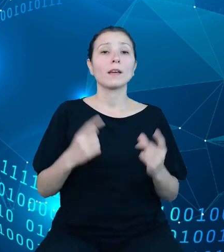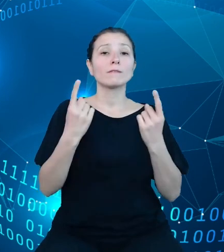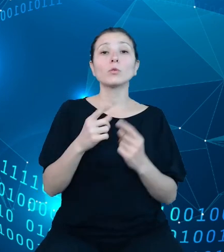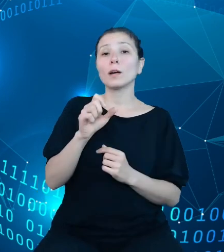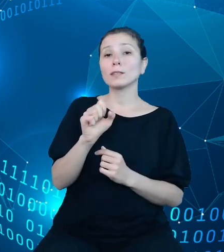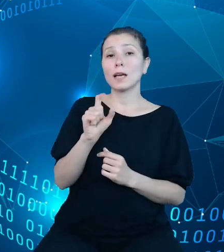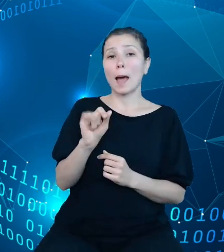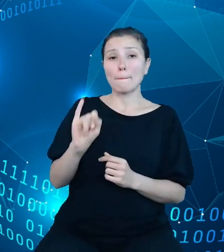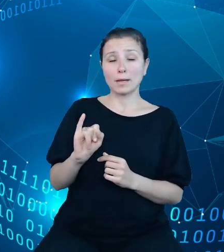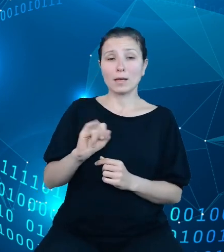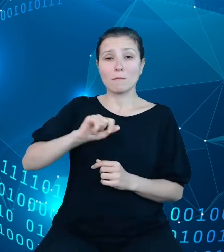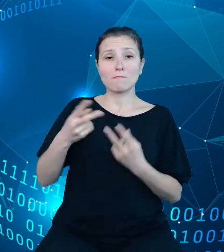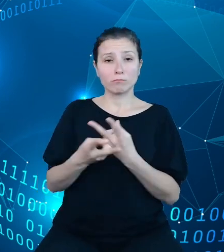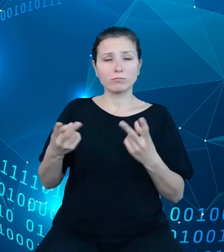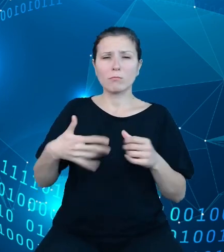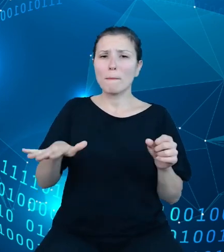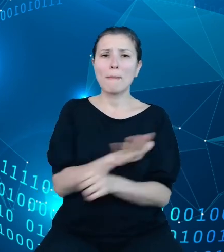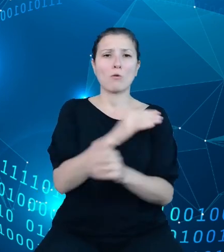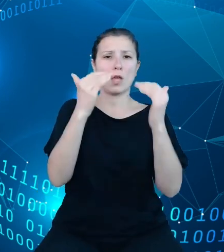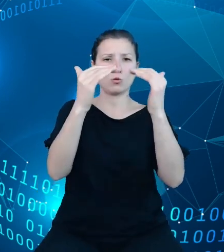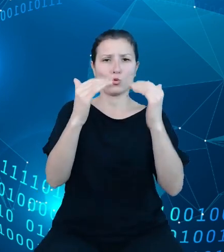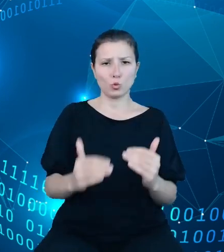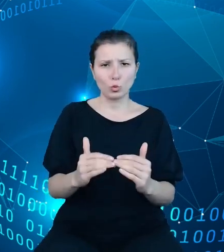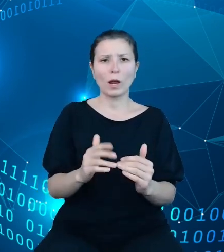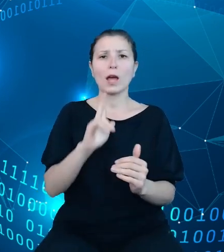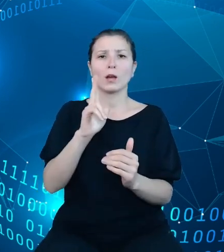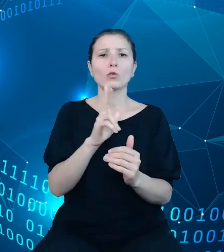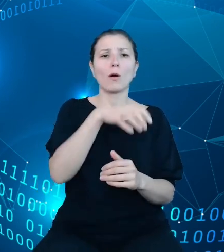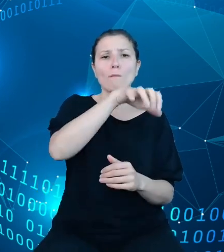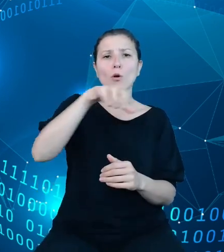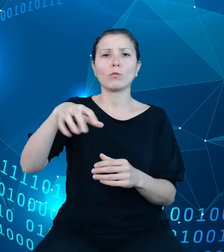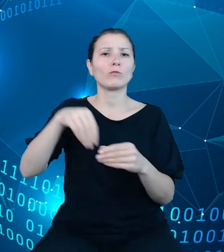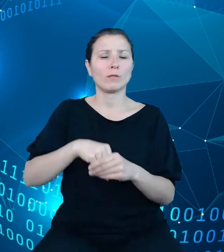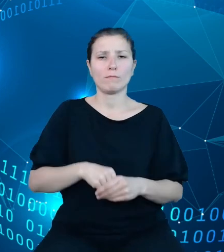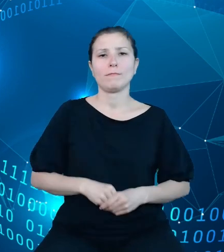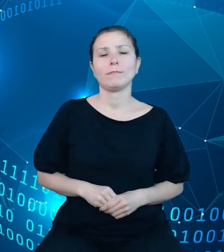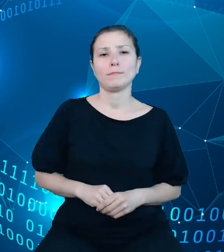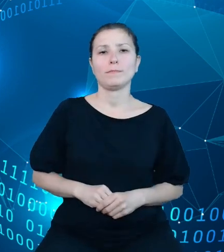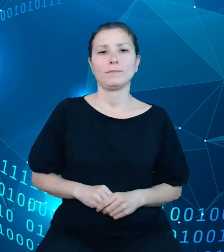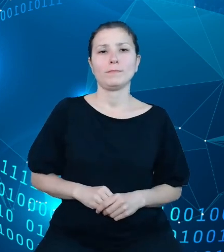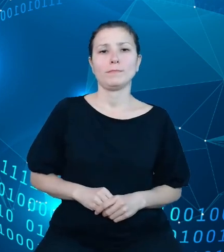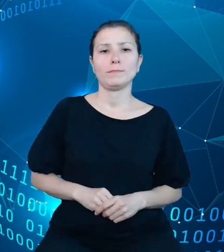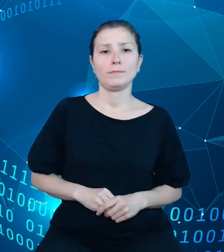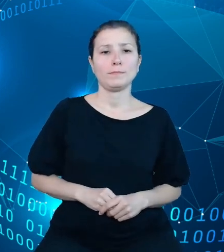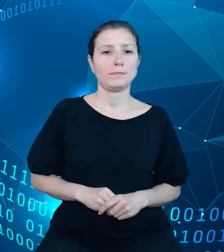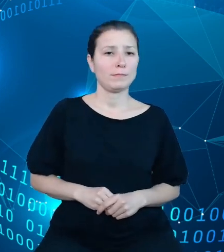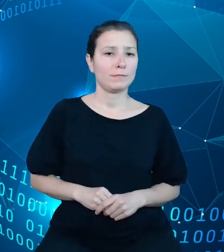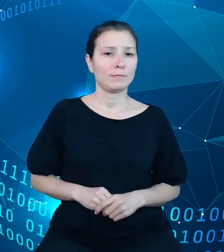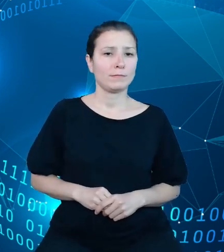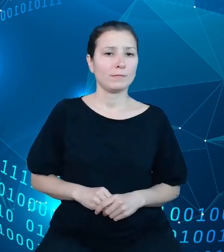pełną strukturę dysponentów. Kolejnym udostępnionym przez nas